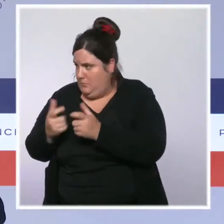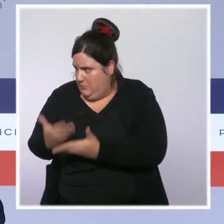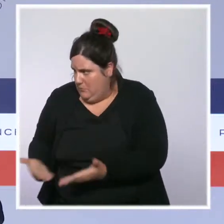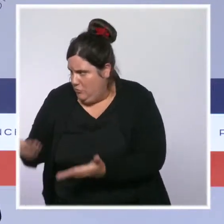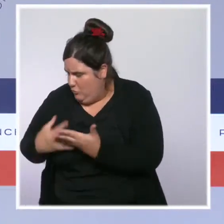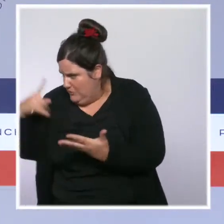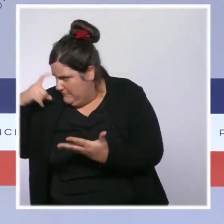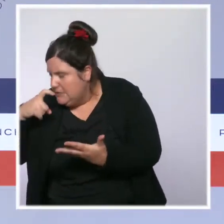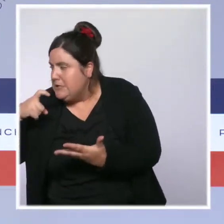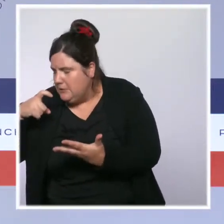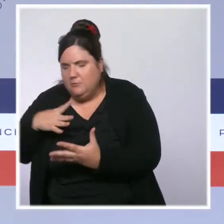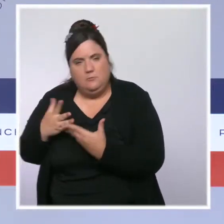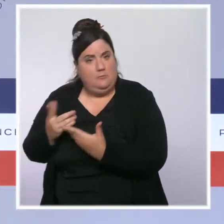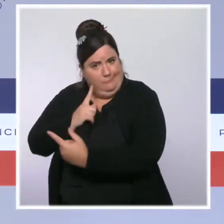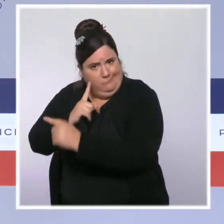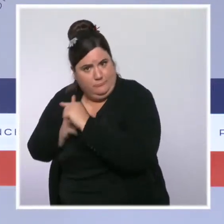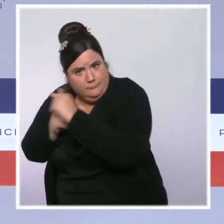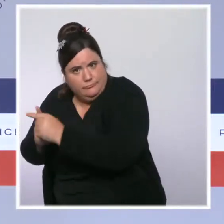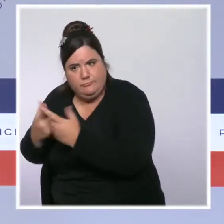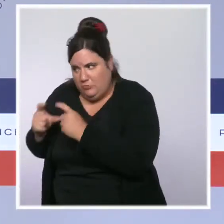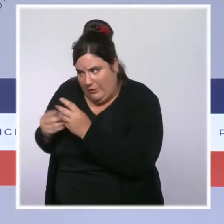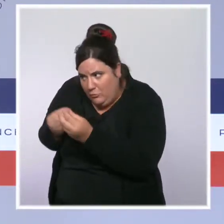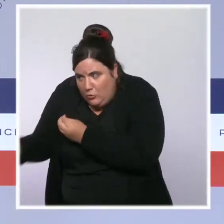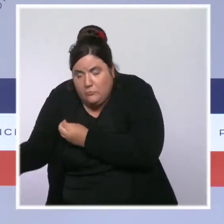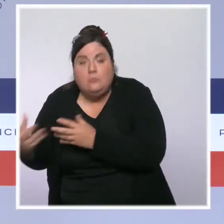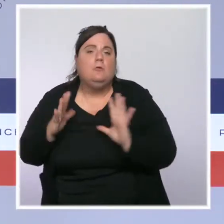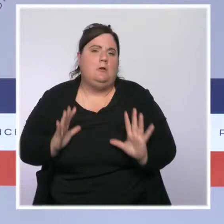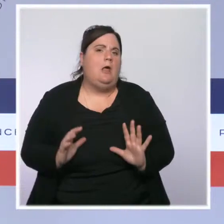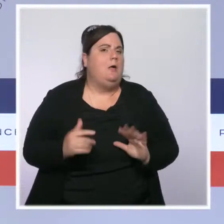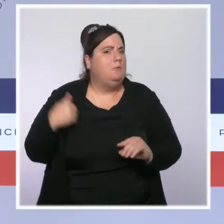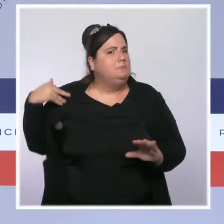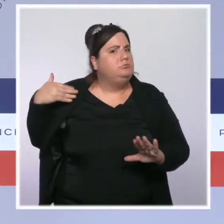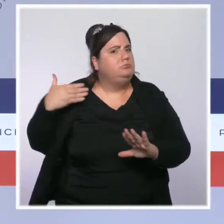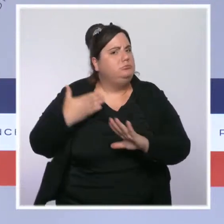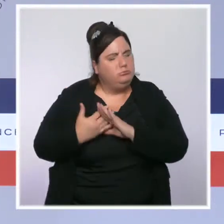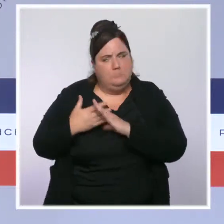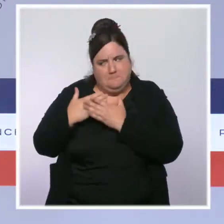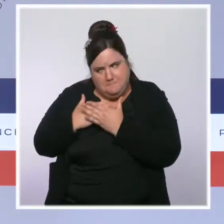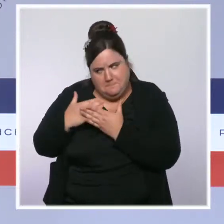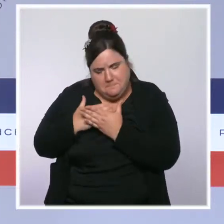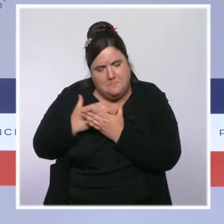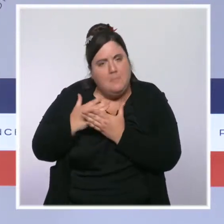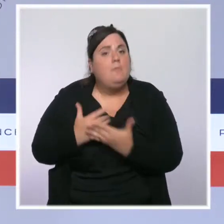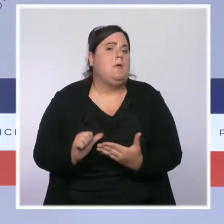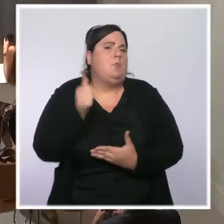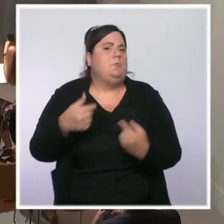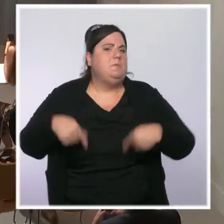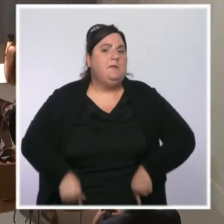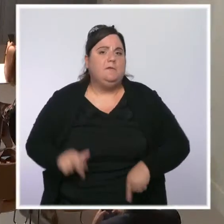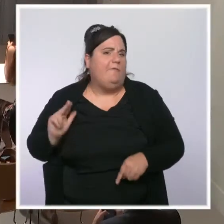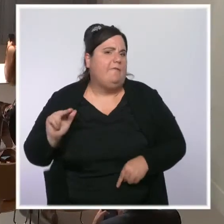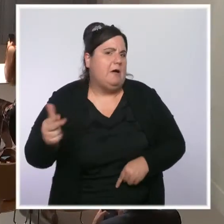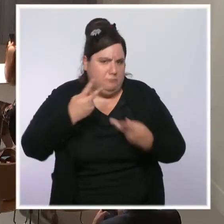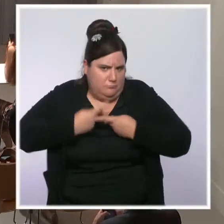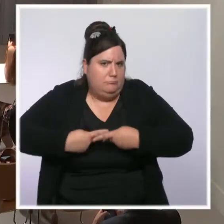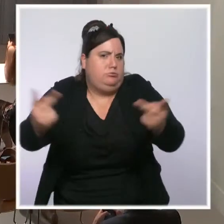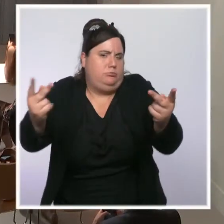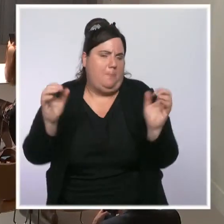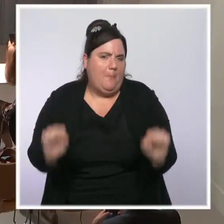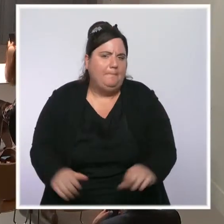par le gouvernement, et le Premier ministre aura l'occasion de faire des annonces sur ce sujet dans les jours qui viennent. Bonjour, Michel Rose, de Reuters.